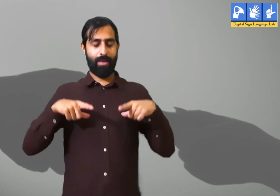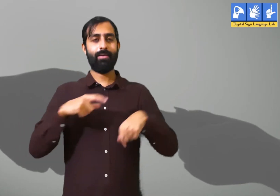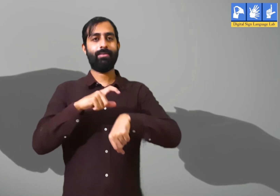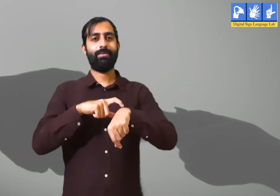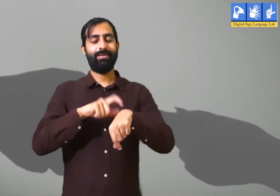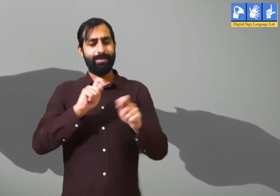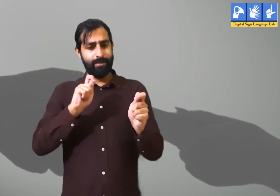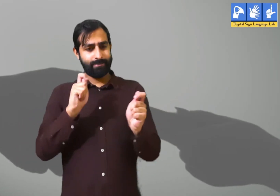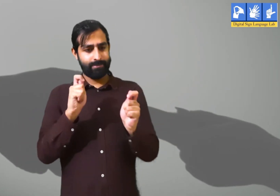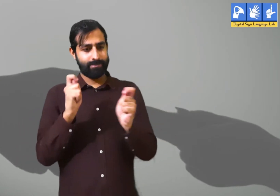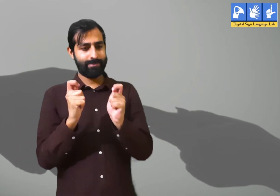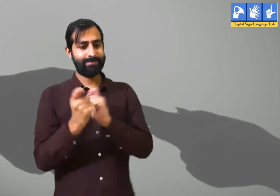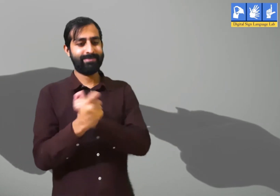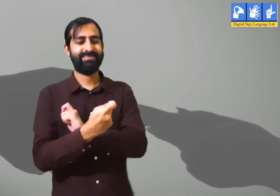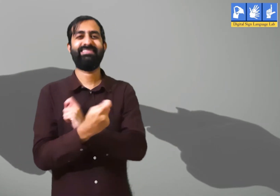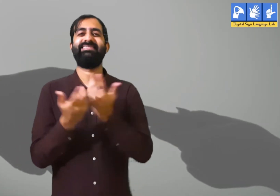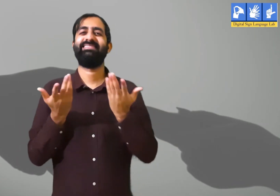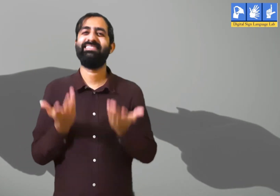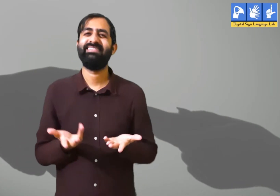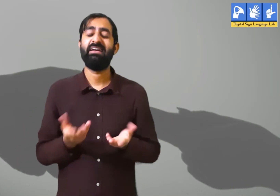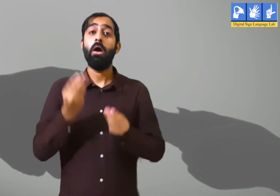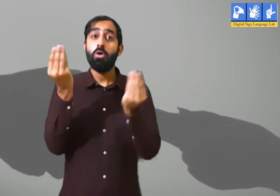जीवन में समय हमेशा बदलता रहता हैं।